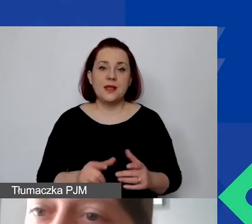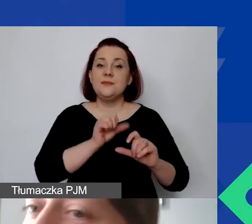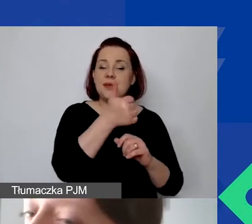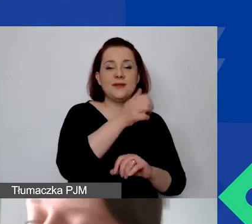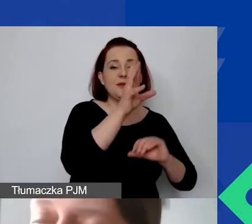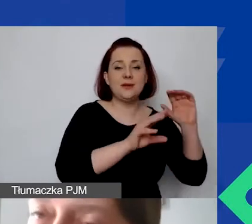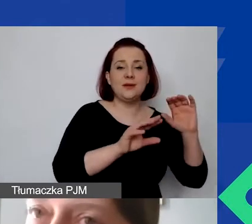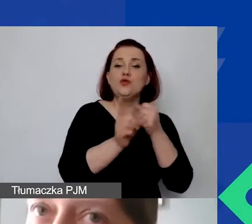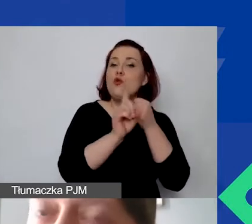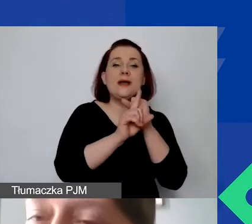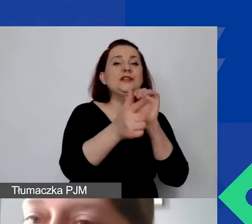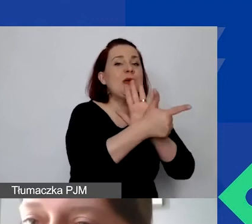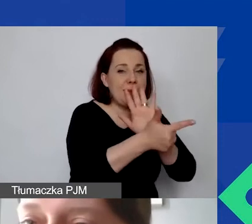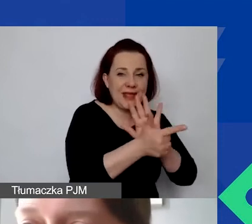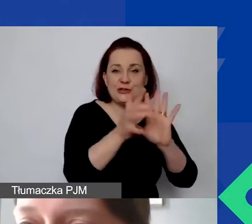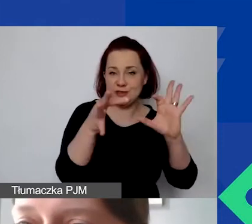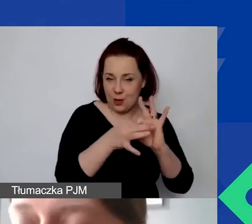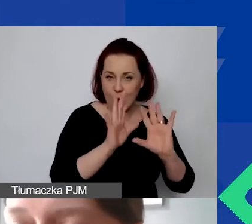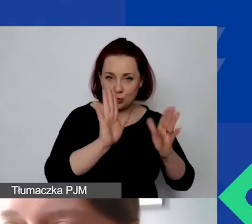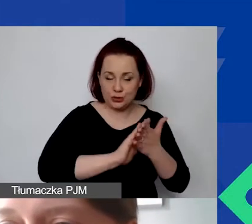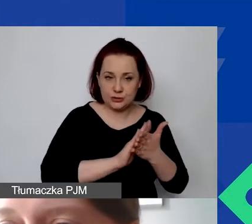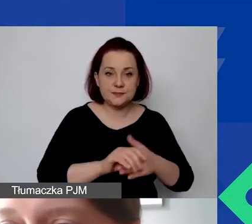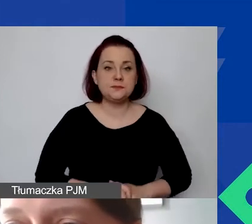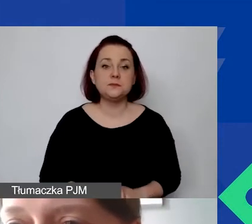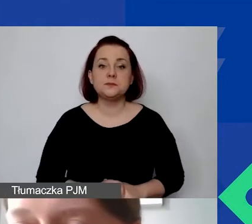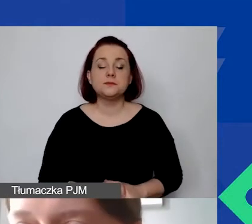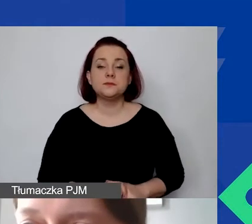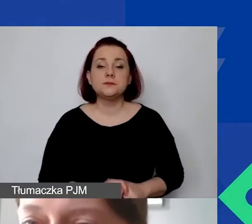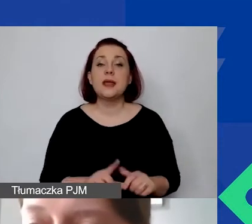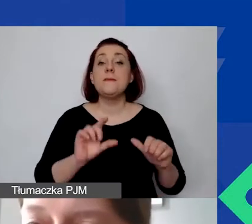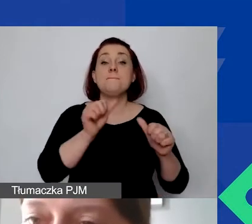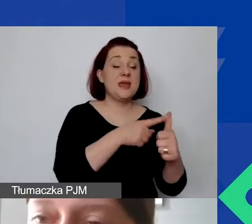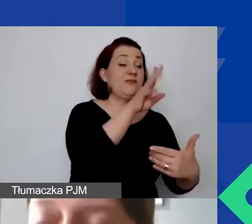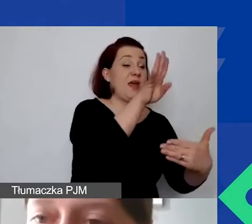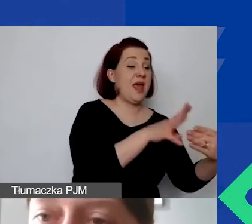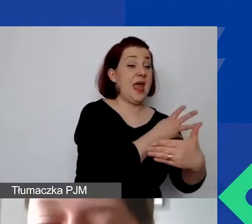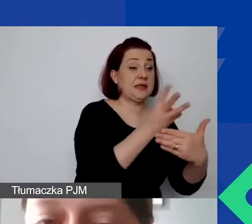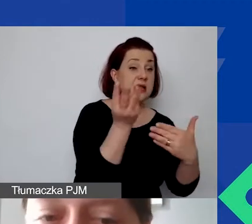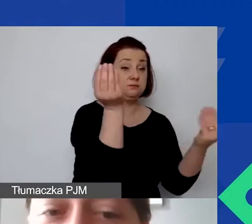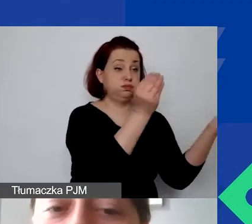także z przyczyn nie tylko roboczych, żeby wiedzieć, czy wszystko się zgadza, tam są różne warunki wpisane,